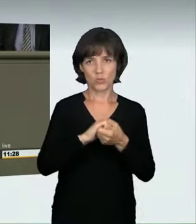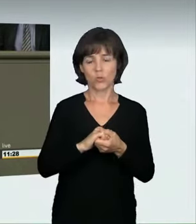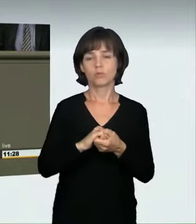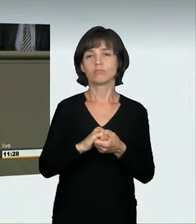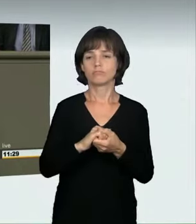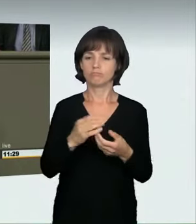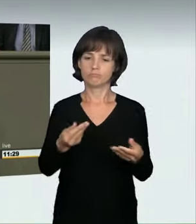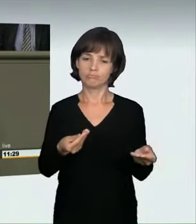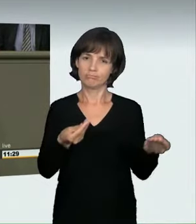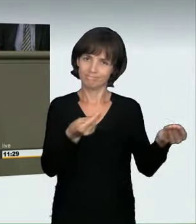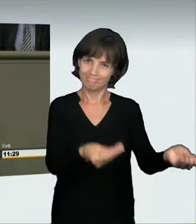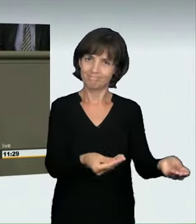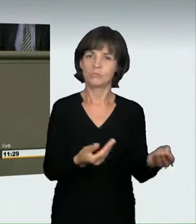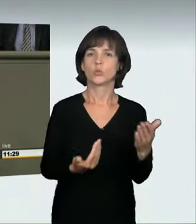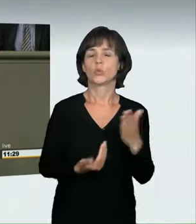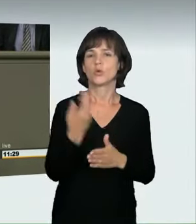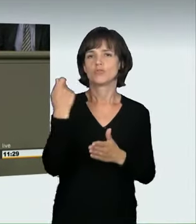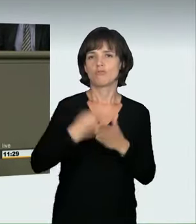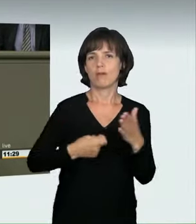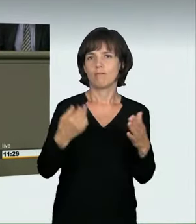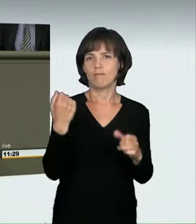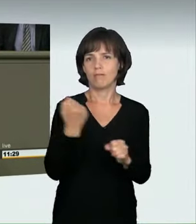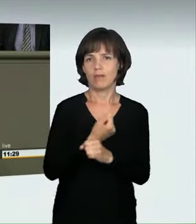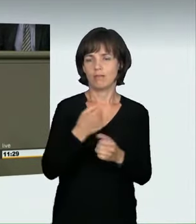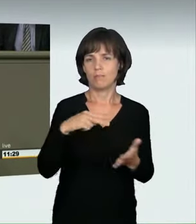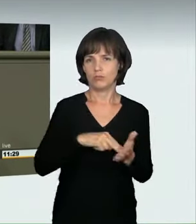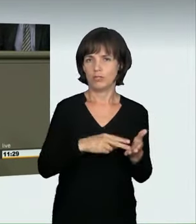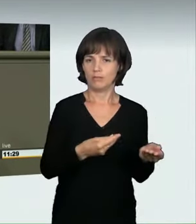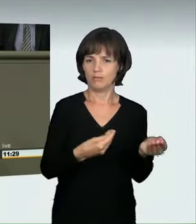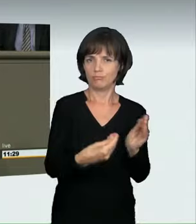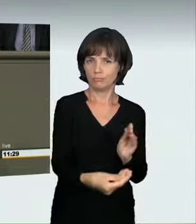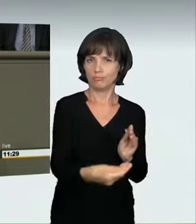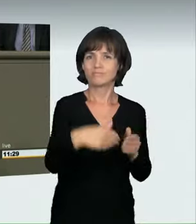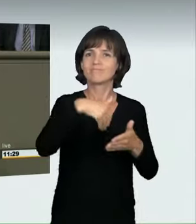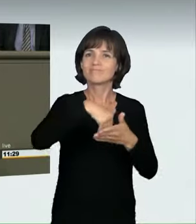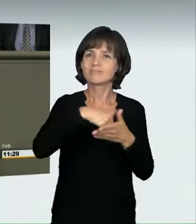zur Abstimmung vorgelegt, der ein sogenanntes abstraktes Gefährdungsdelikt vorsieht.